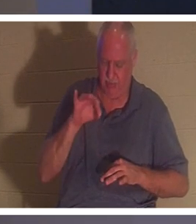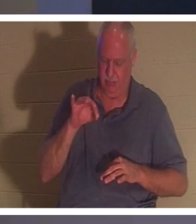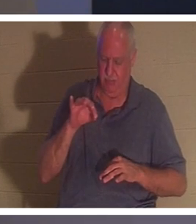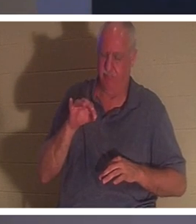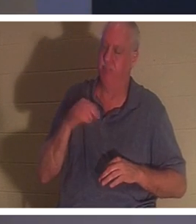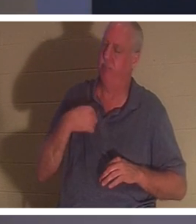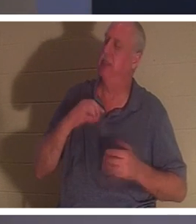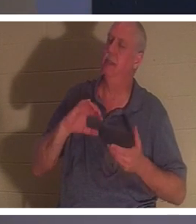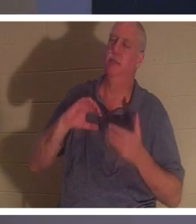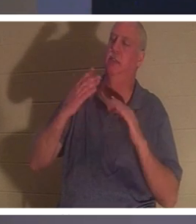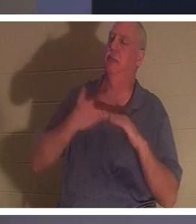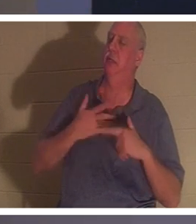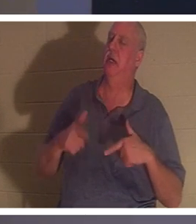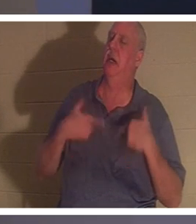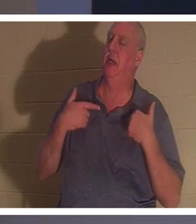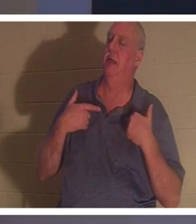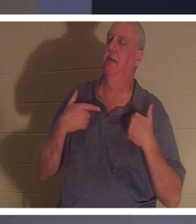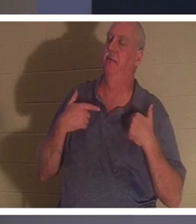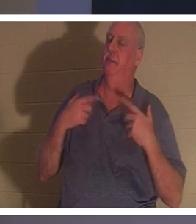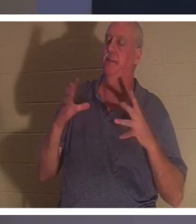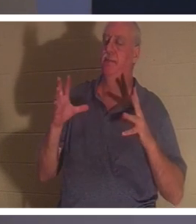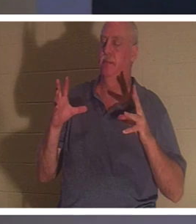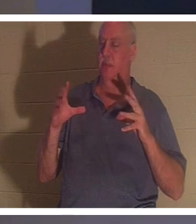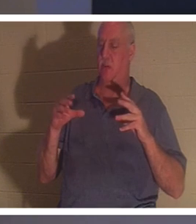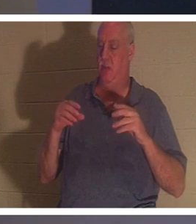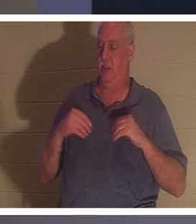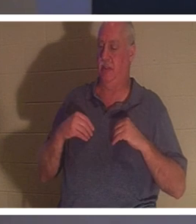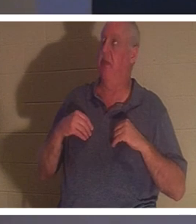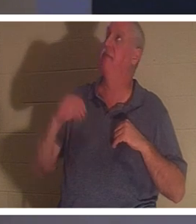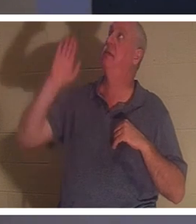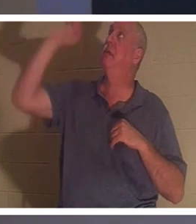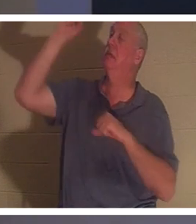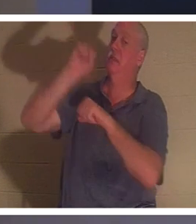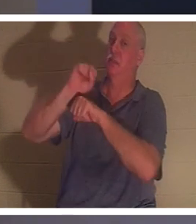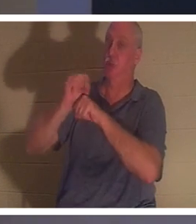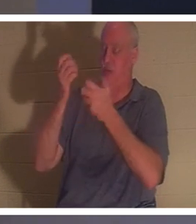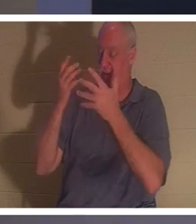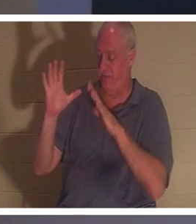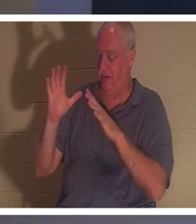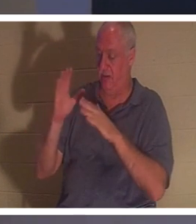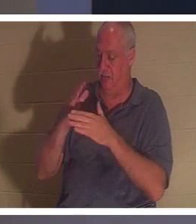गड़बड़ कर दी है और उन्हें यीशु ने जो पूरा किया उसका पूरा काम प्राप्त होता है। वह